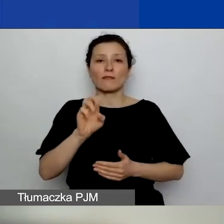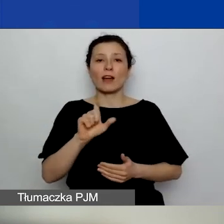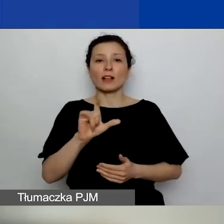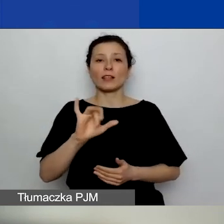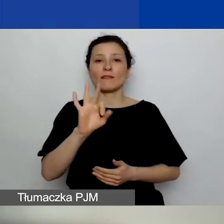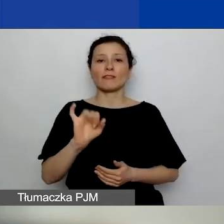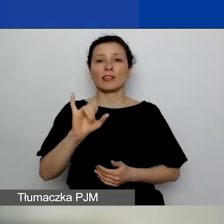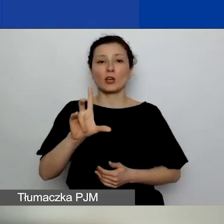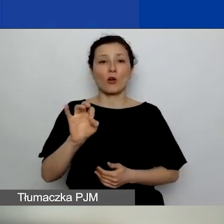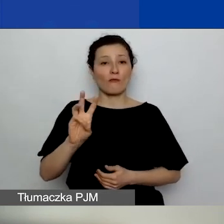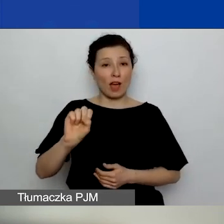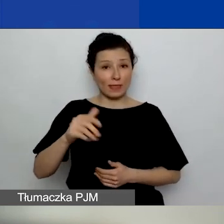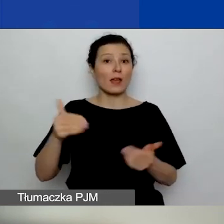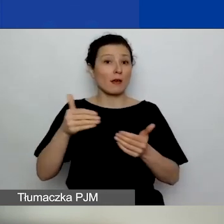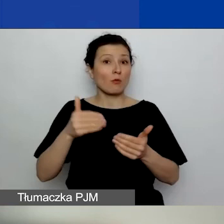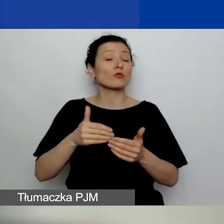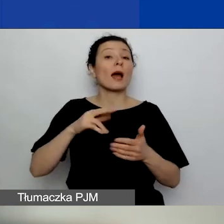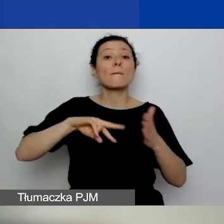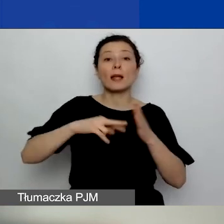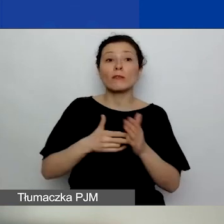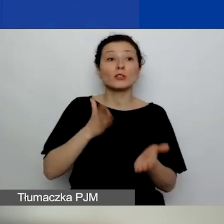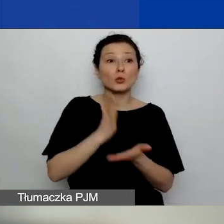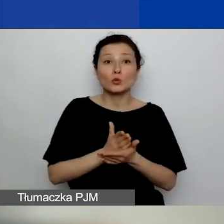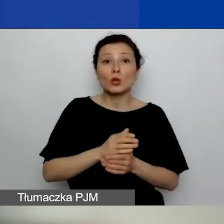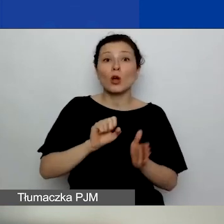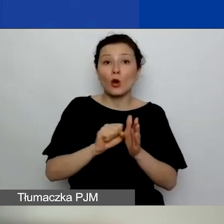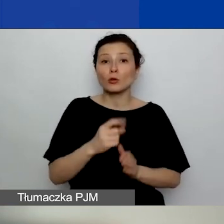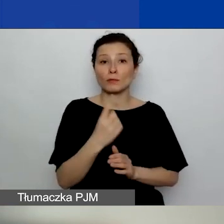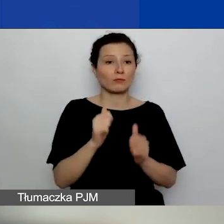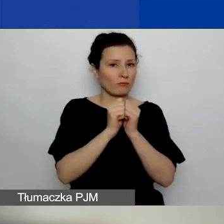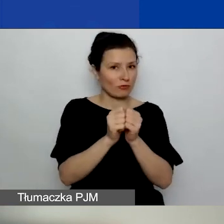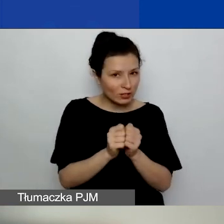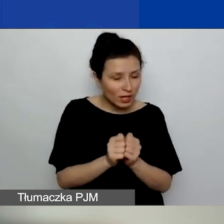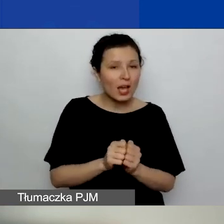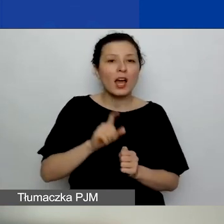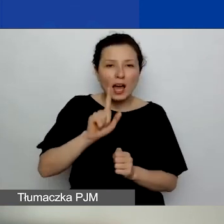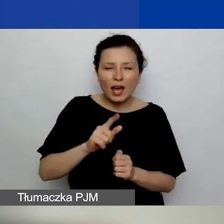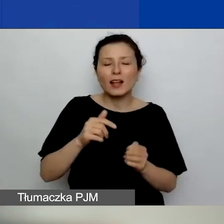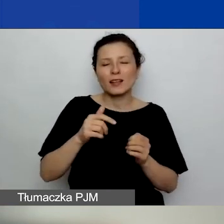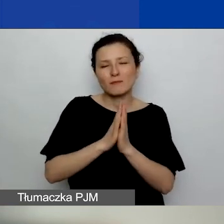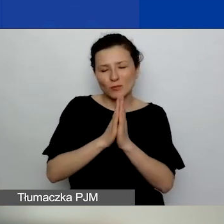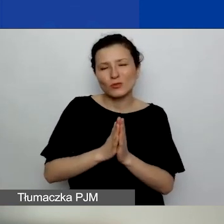ale wiedząc, mając z tyłu głowy, że środki mogą się pojawić na naszym koncie o wiele później.